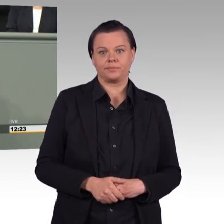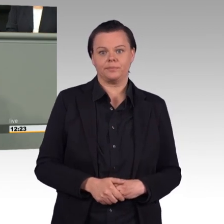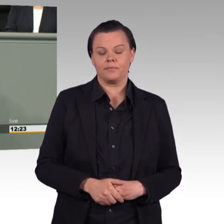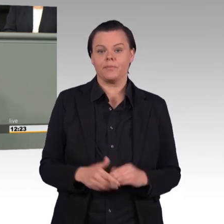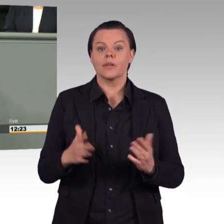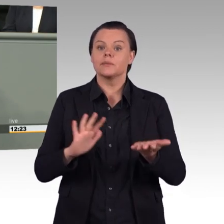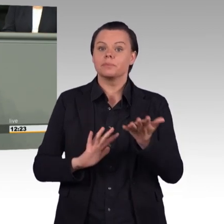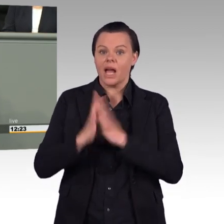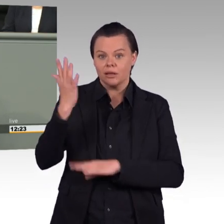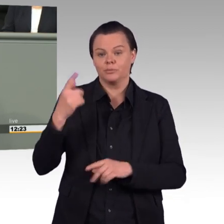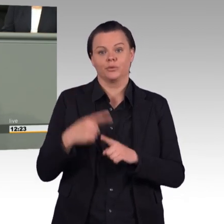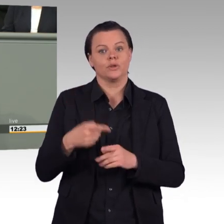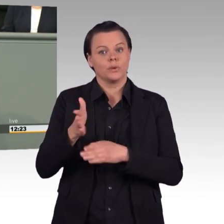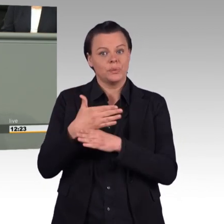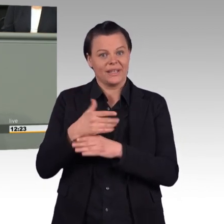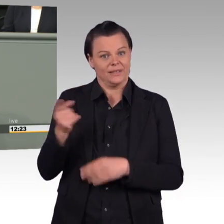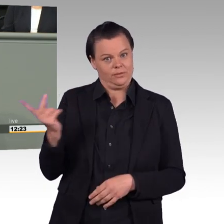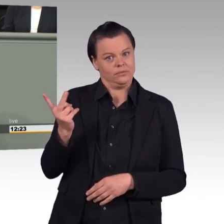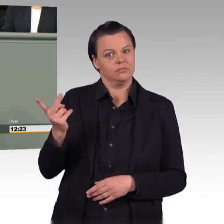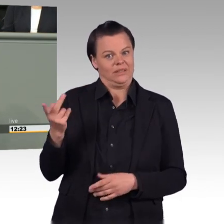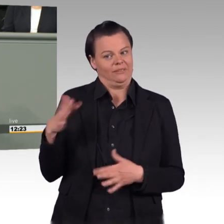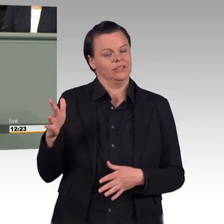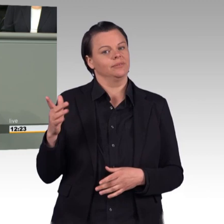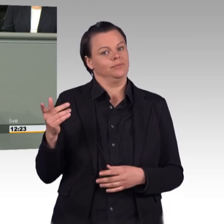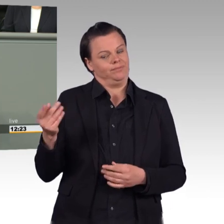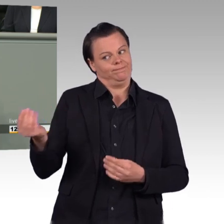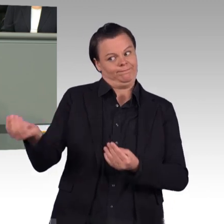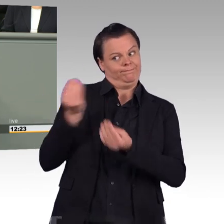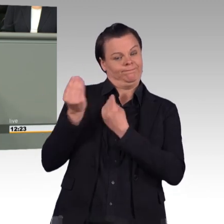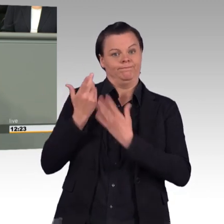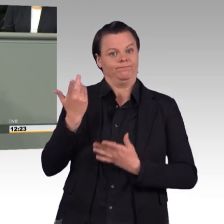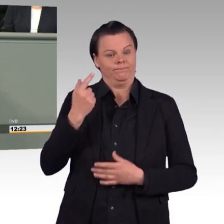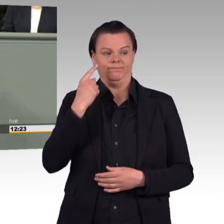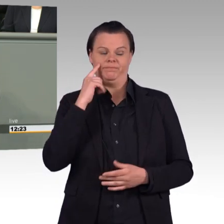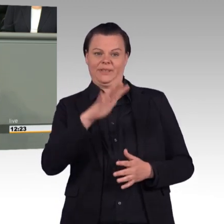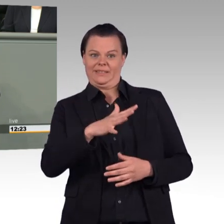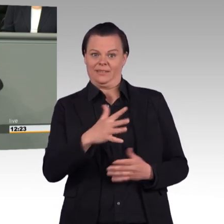der geltende Arbeitszeitregelungen aushöhlt, wenn er denn Schule macht. Ein kleiner Hinweis an die Kolleginnen und Kollegen der SPD,